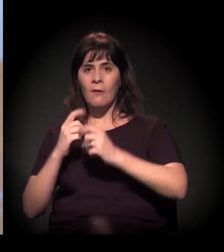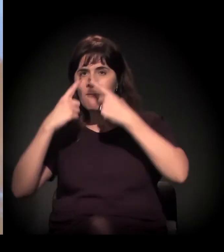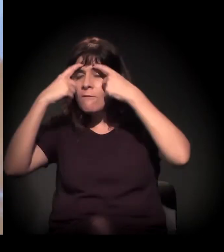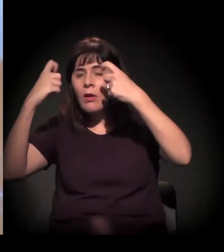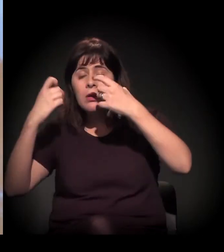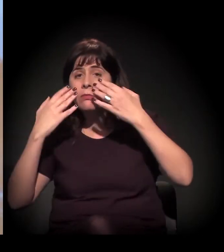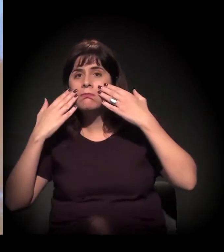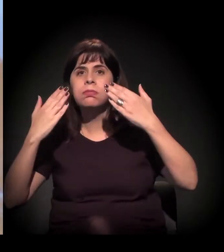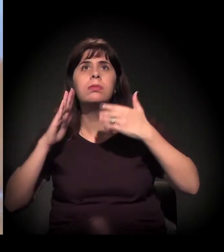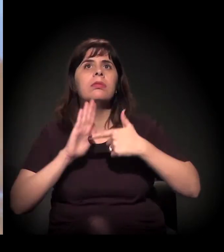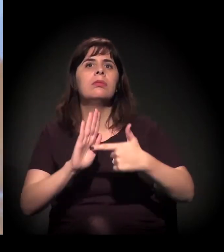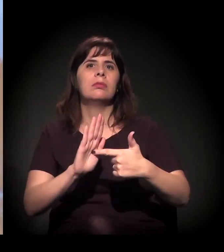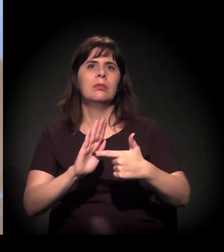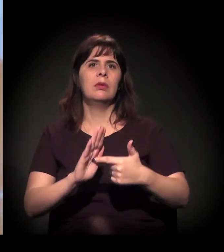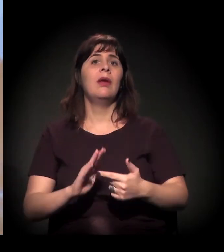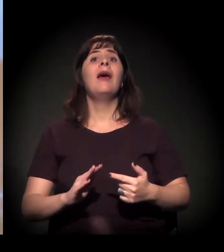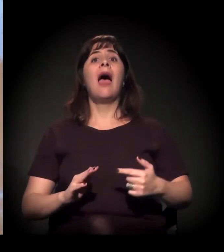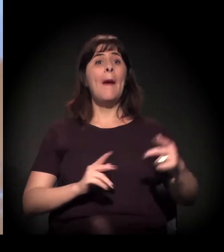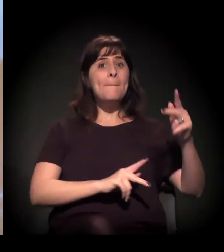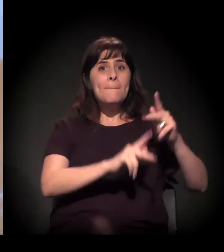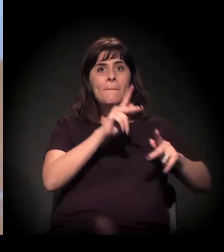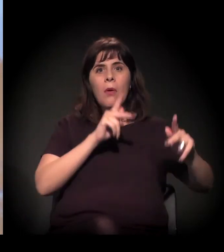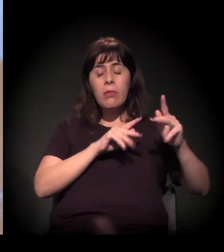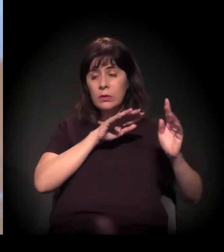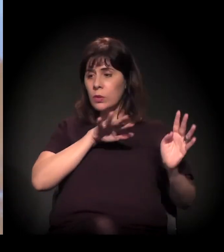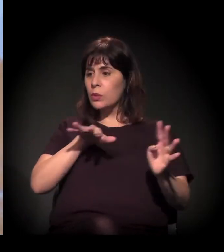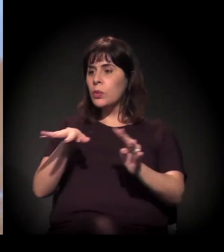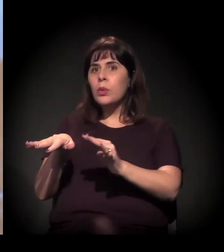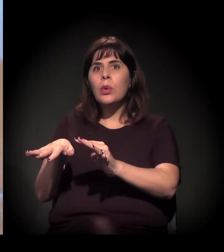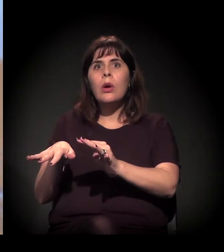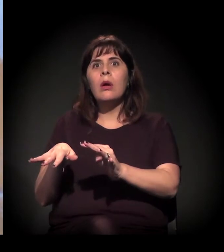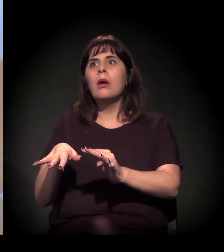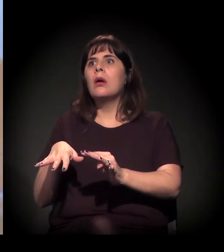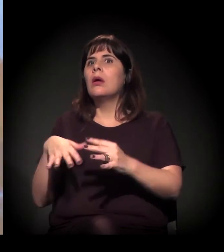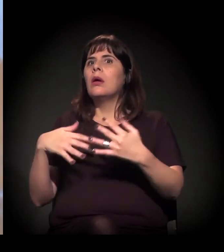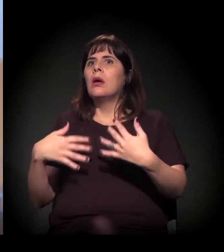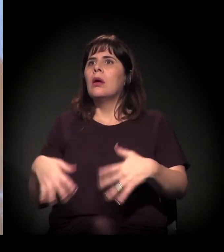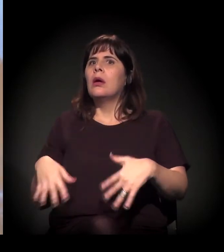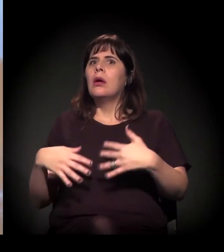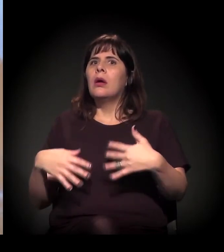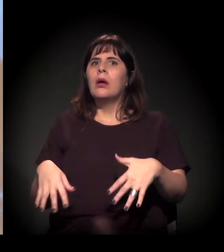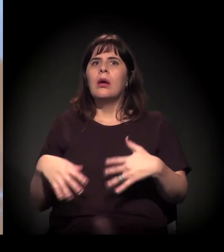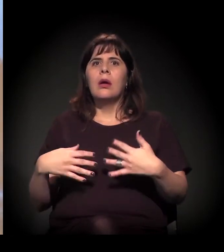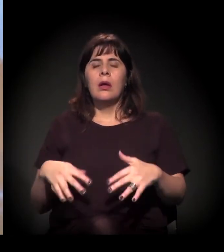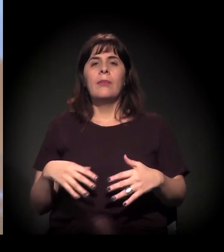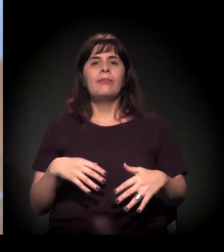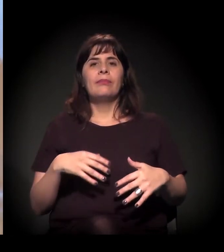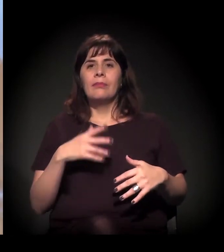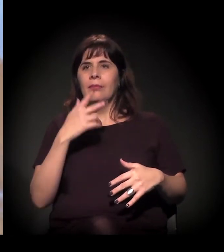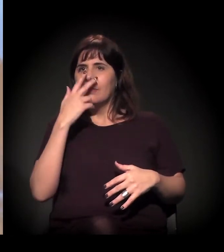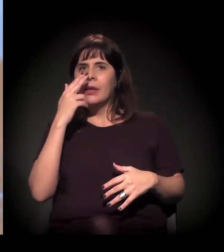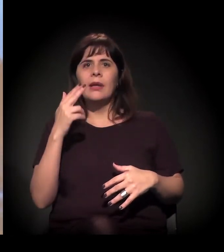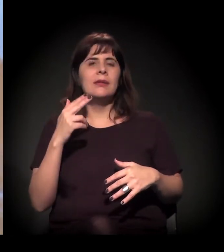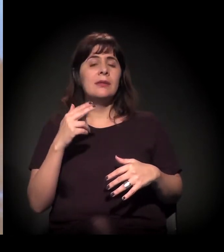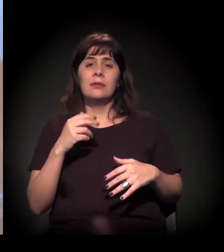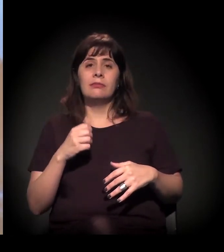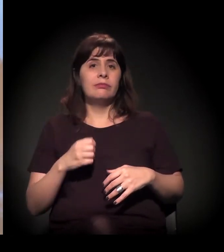A gente sentiu que foi ali que o movimento cresceu muito. A página, sei lá, cresceu 100% em uma semana.